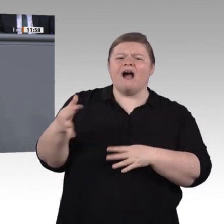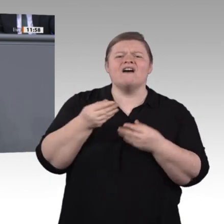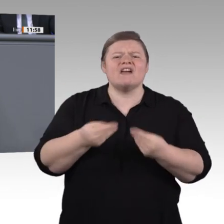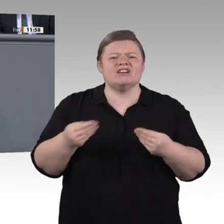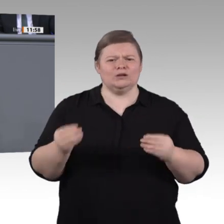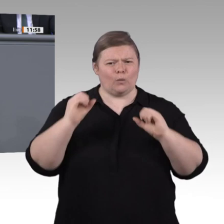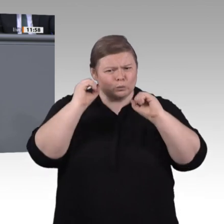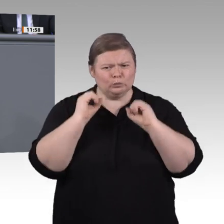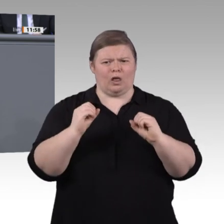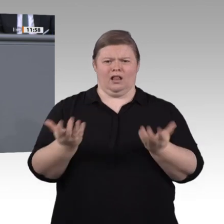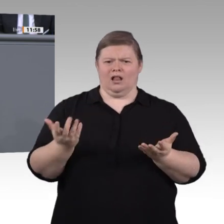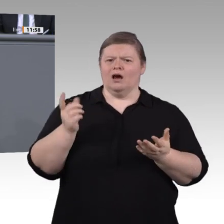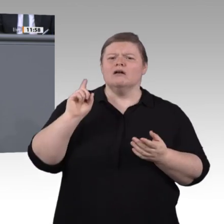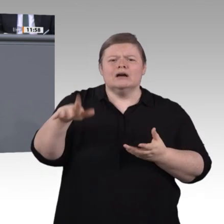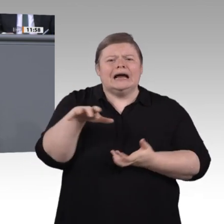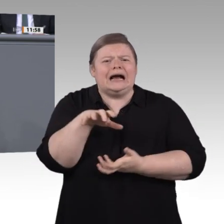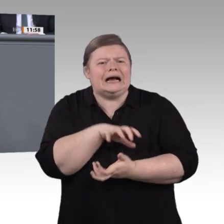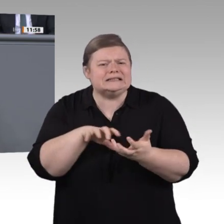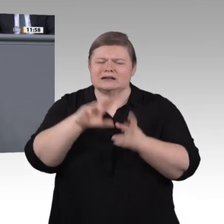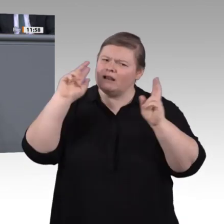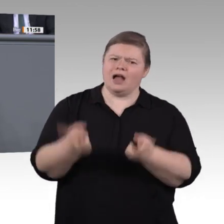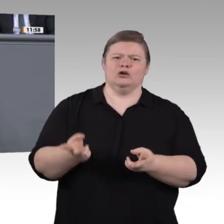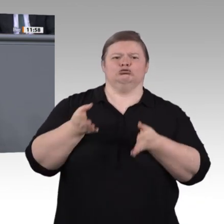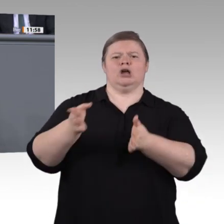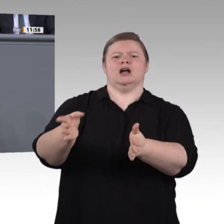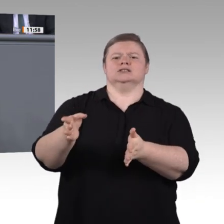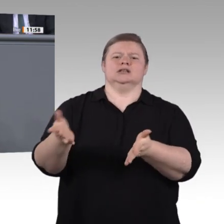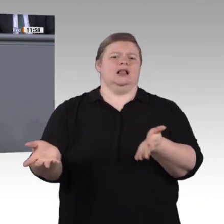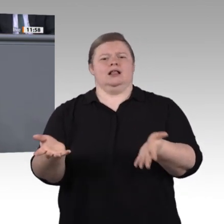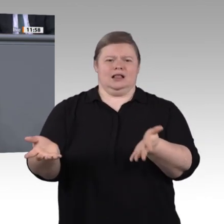wir ihnen Teilqualifikationen, auch als kleine Schritte zum Erfolg. Machen wir die